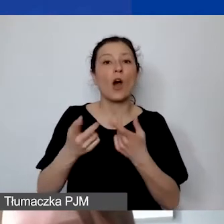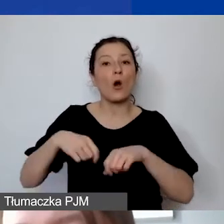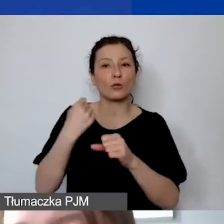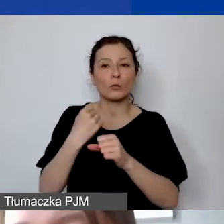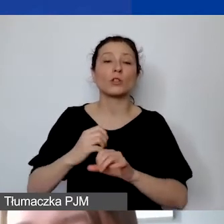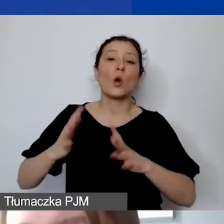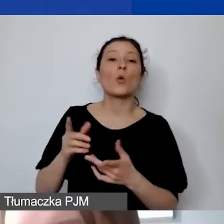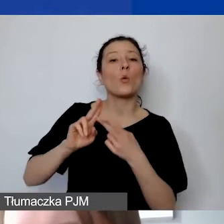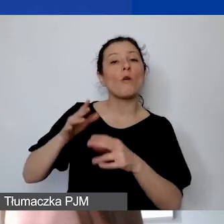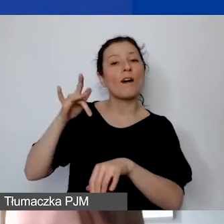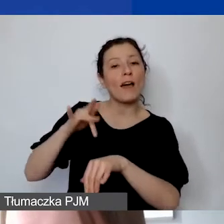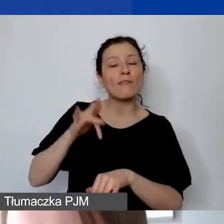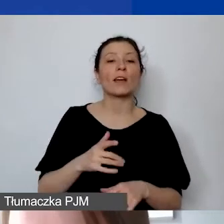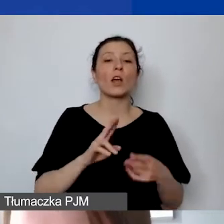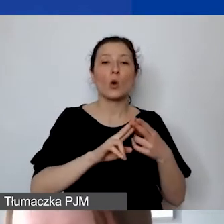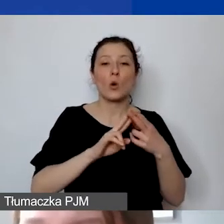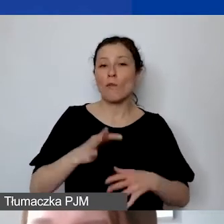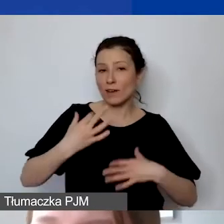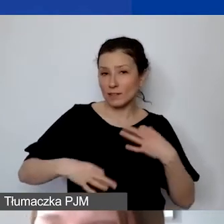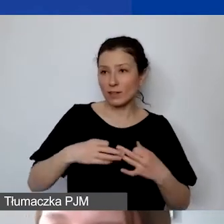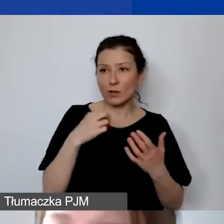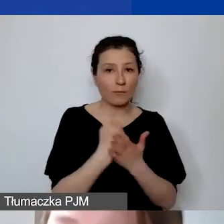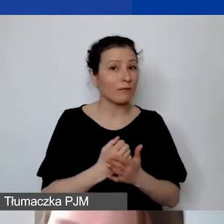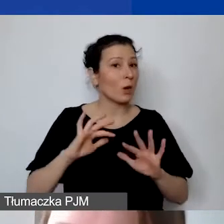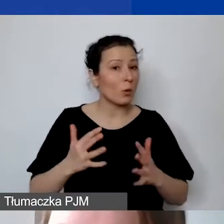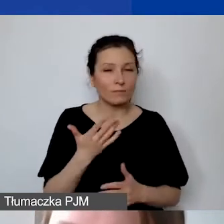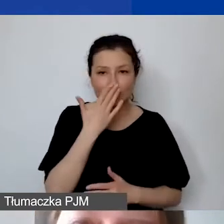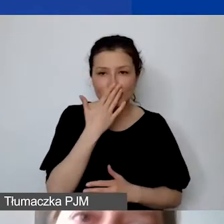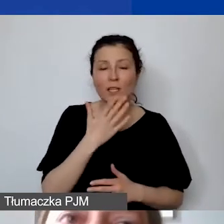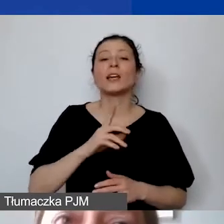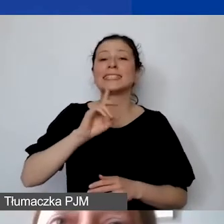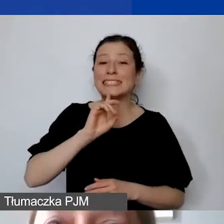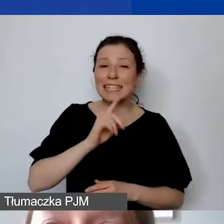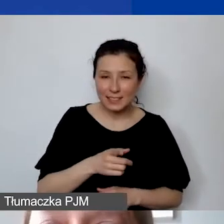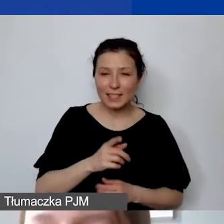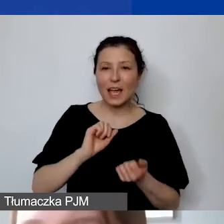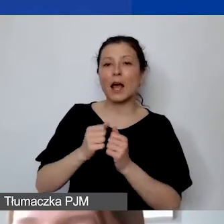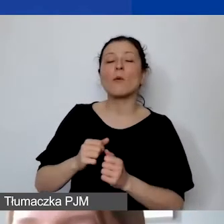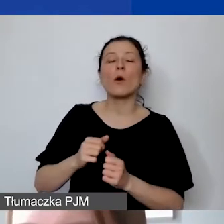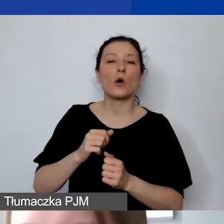Umowę cywilnoprawną rozumiemy w tym sensie, że jest to umowa-zlecenie albo umowa o świadczenie usług